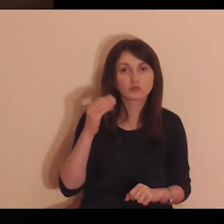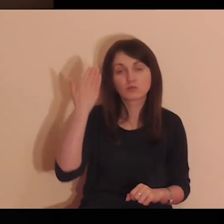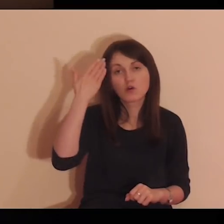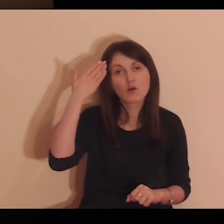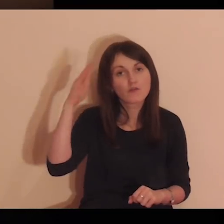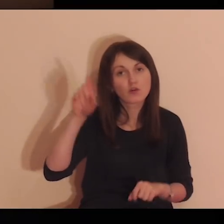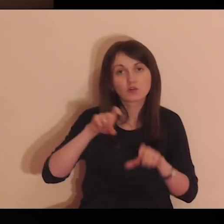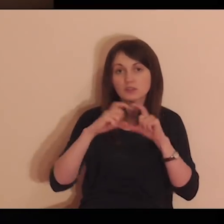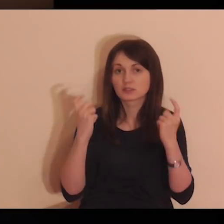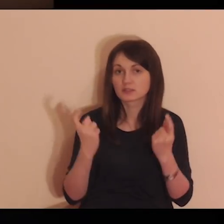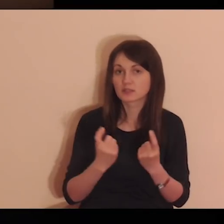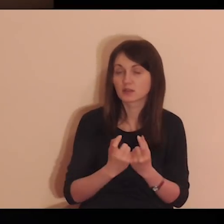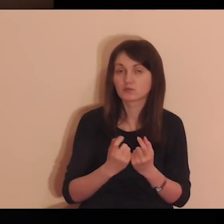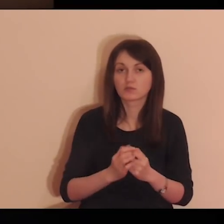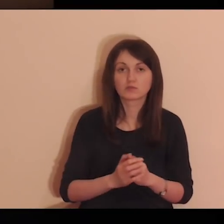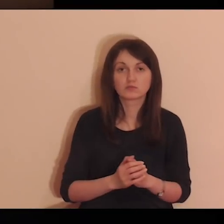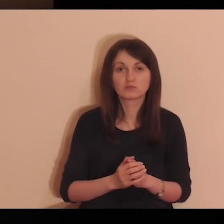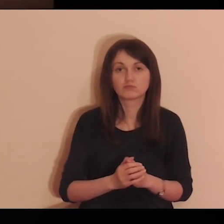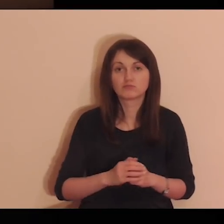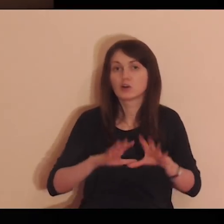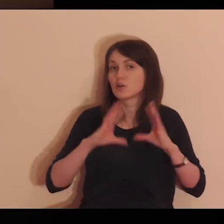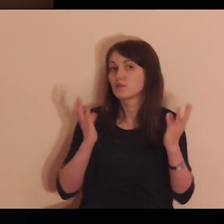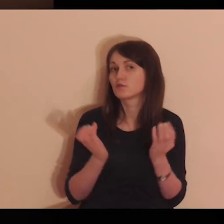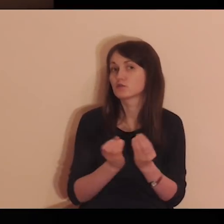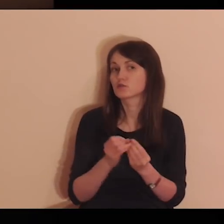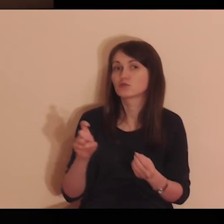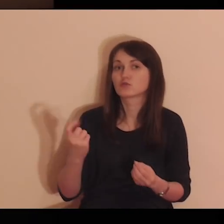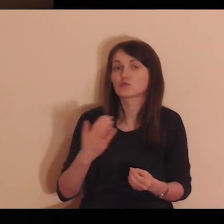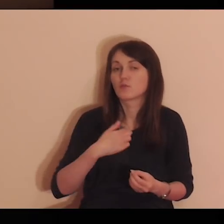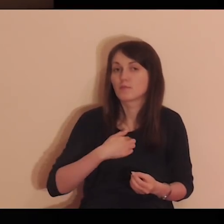pamięć moją i rozum, i wolę mą całą.